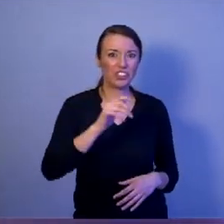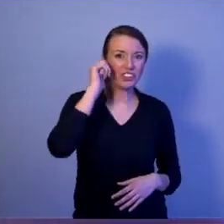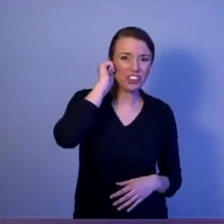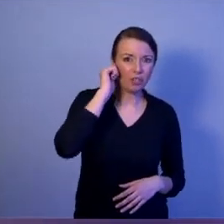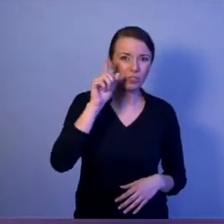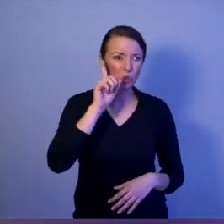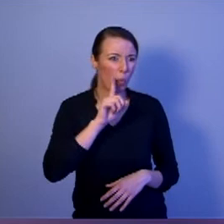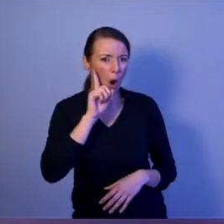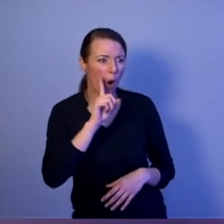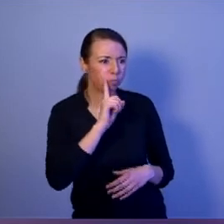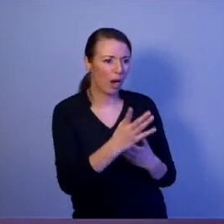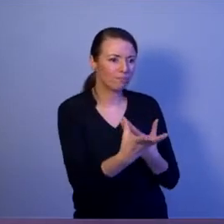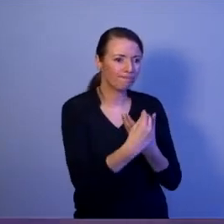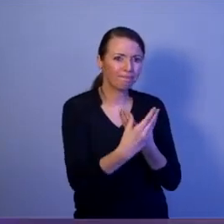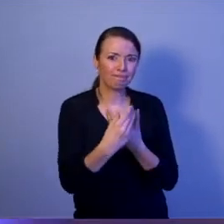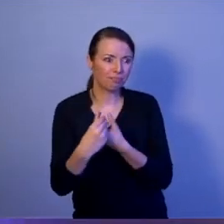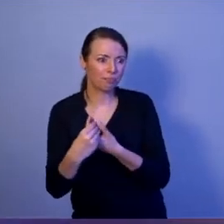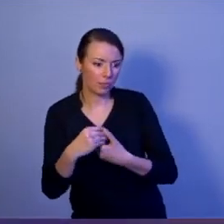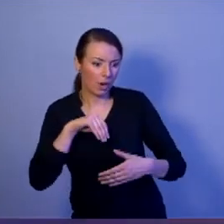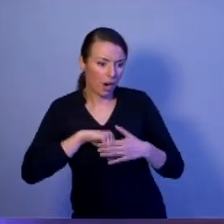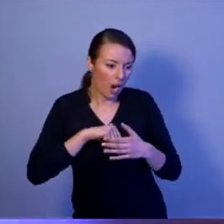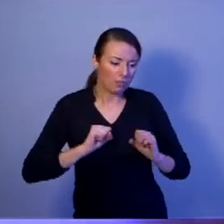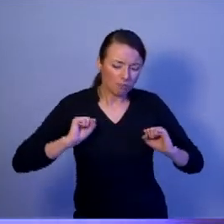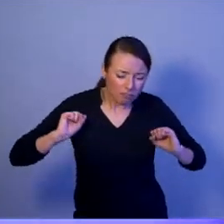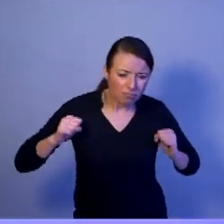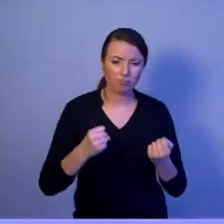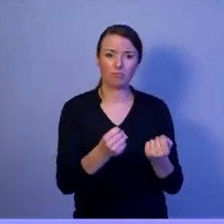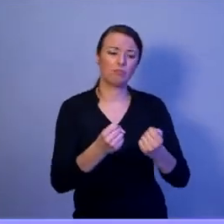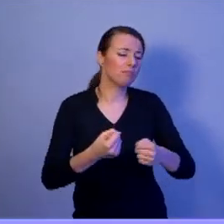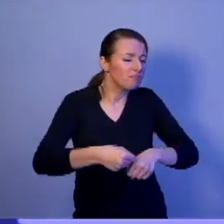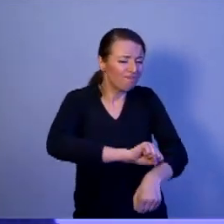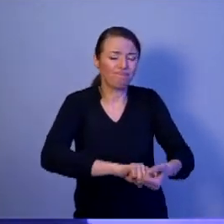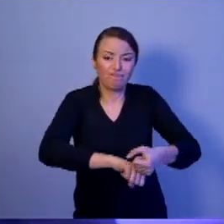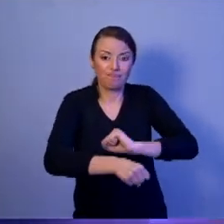skądinąd bardzo zdeterminowanych i zaangażowanych ale wyposażonych jedynie w karabinki